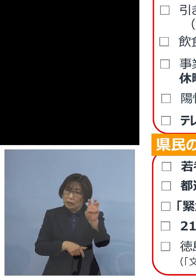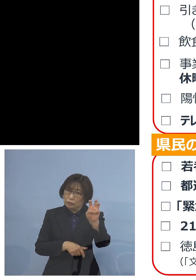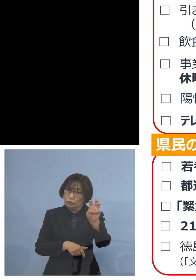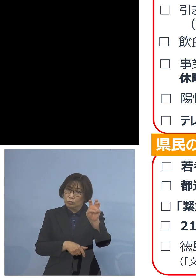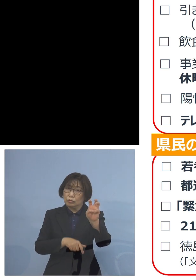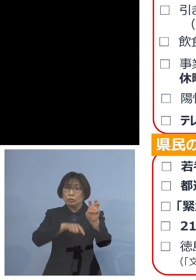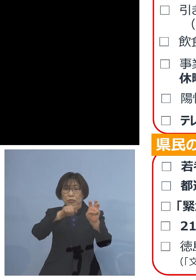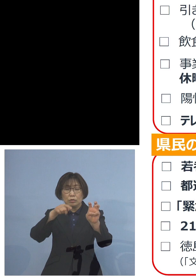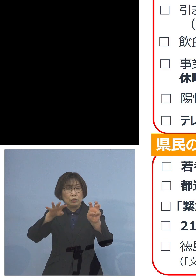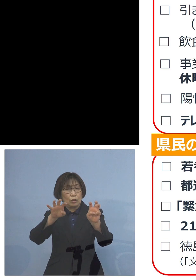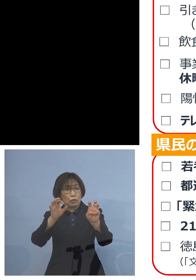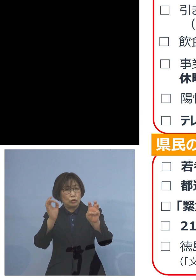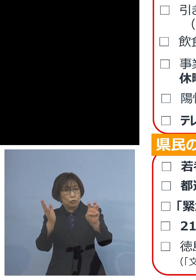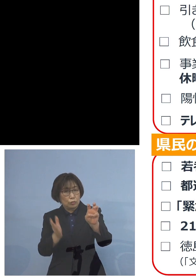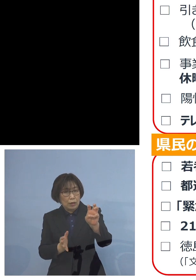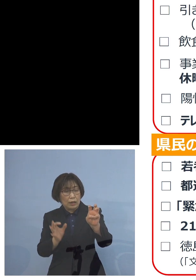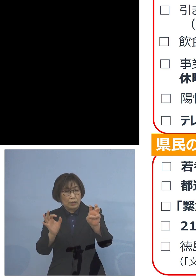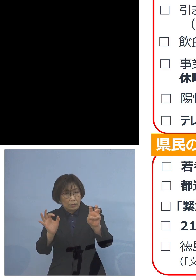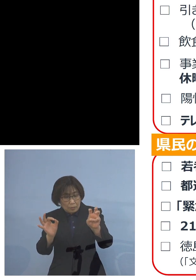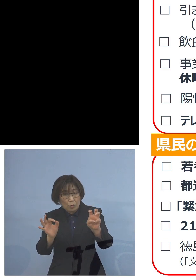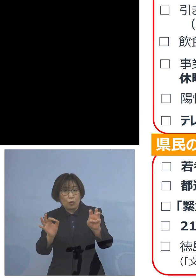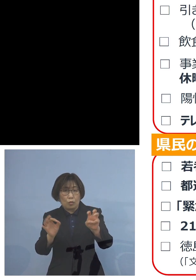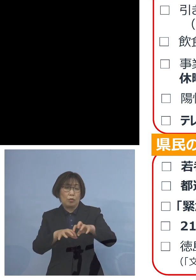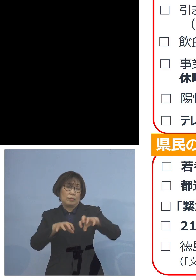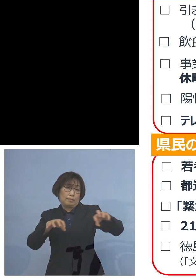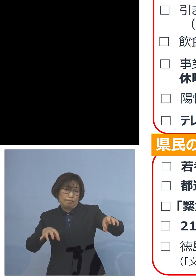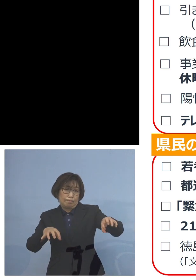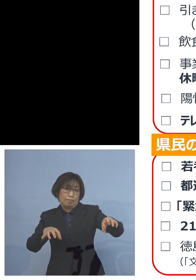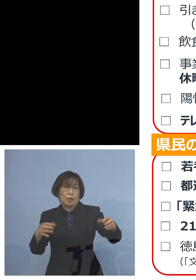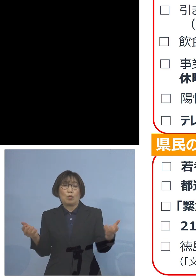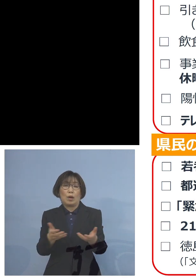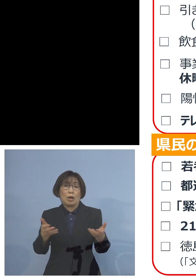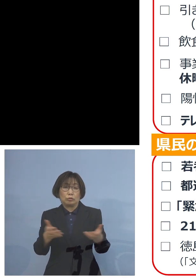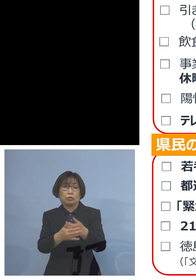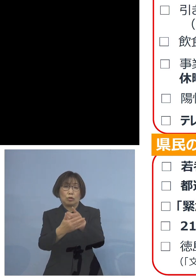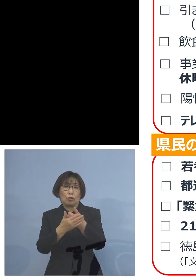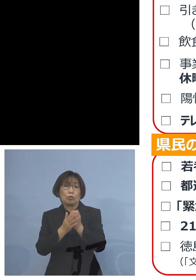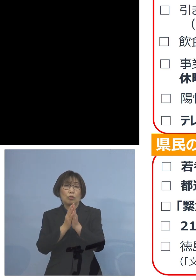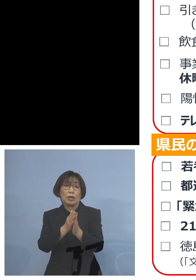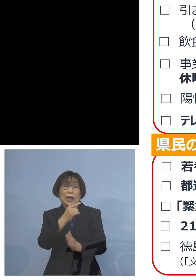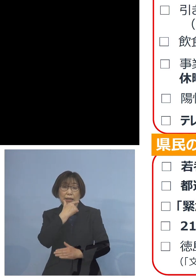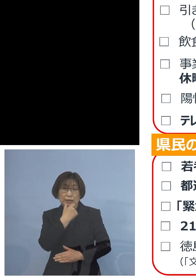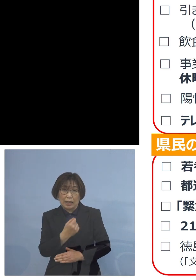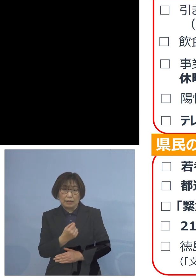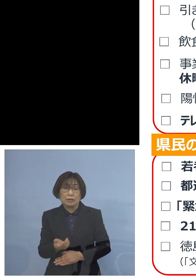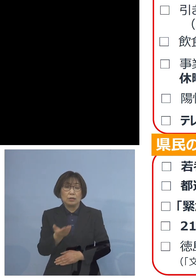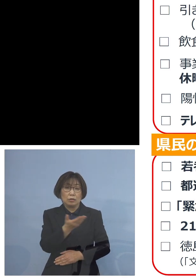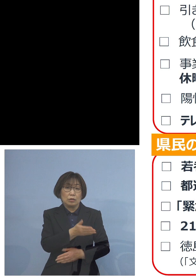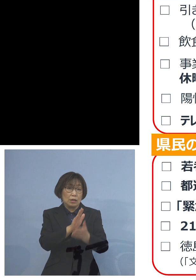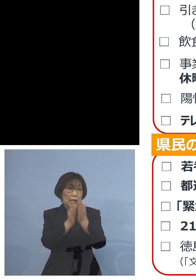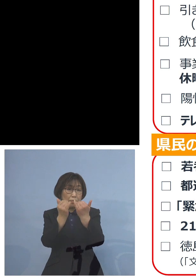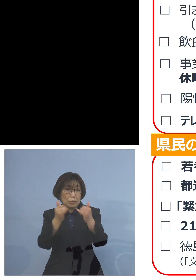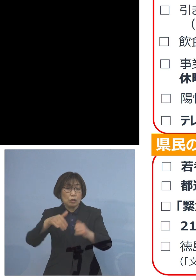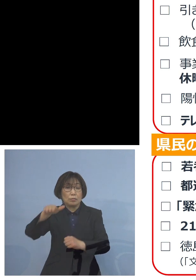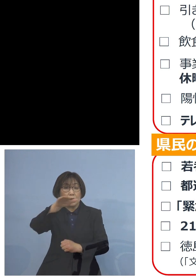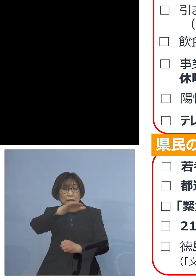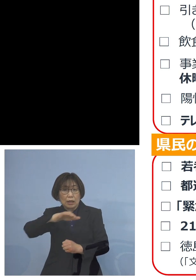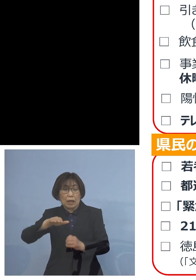ご協力をお願いを 申し上げたいと思います そして次に県民の皆様方への お願いということですが